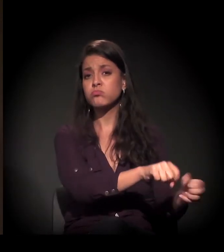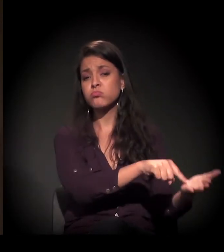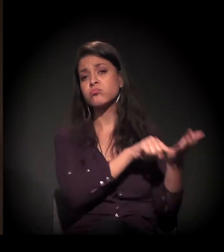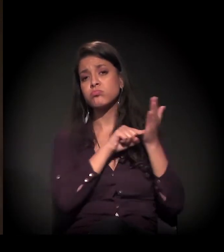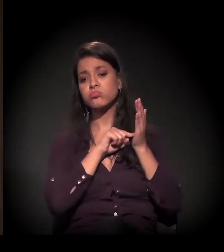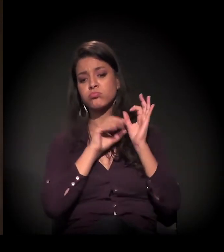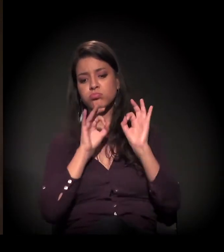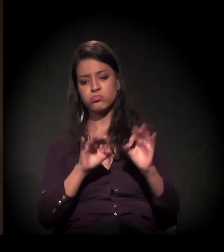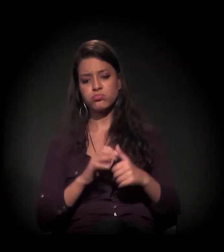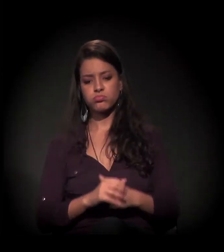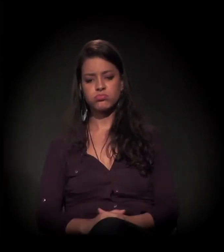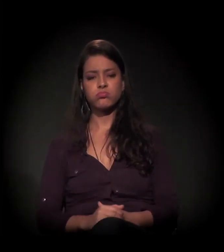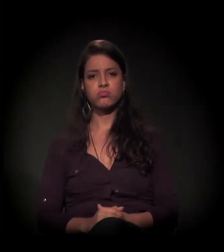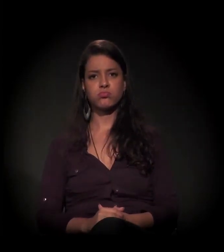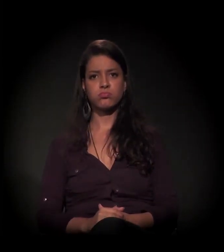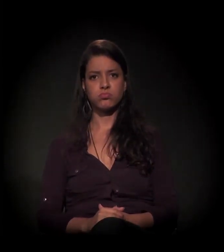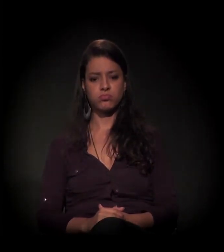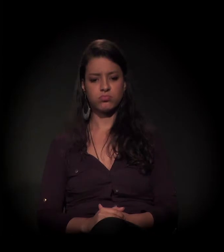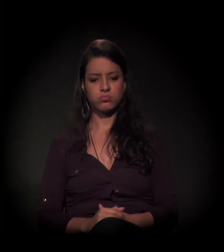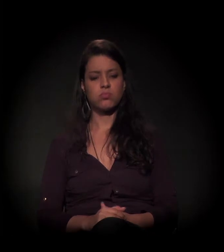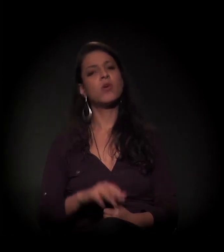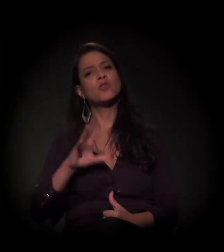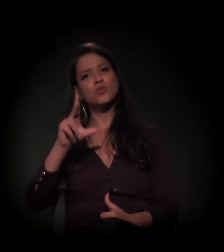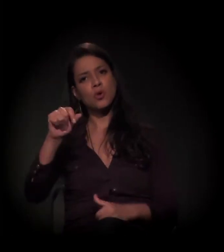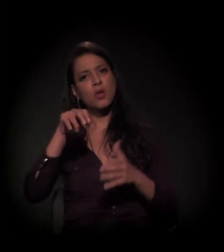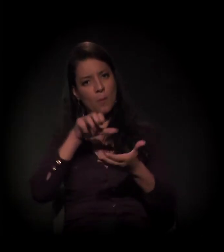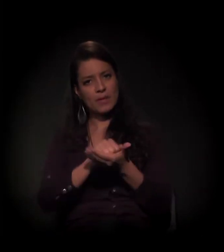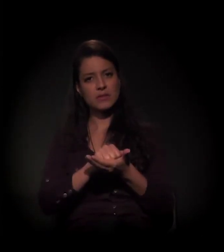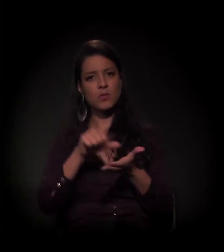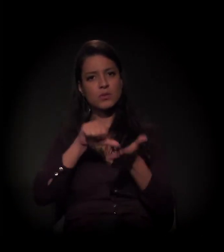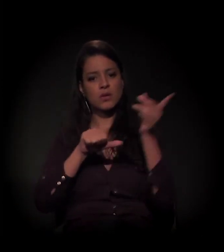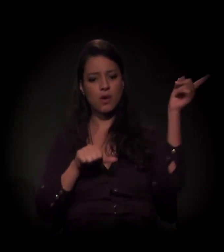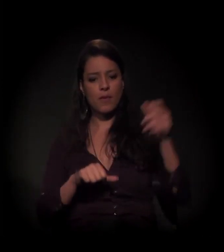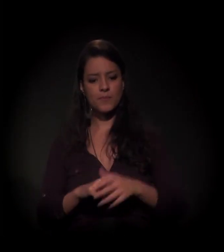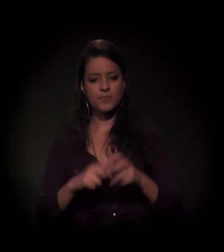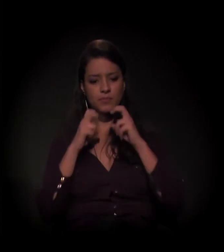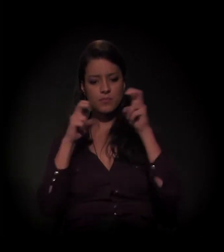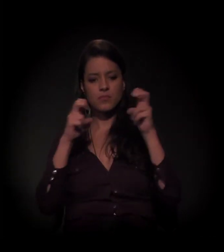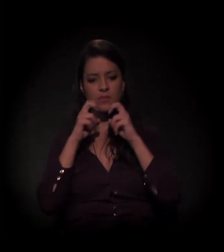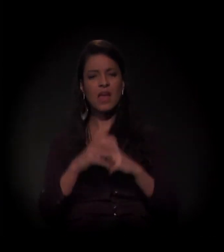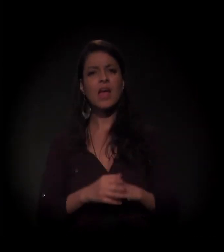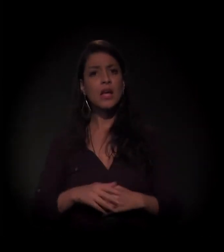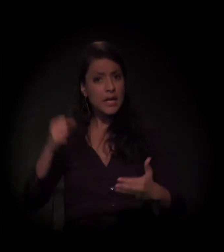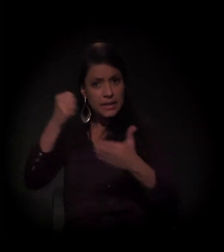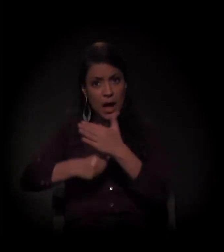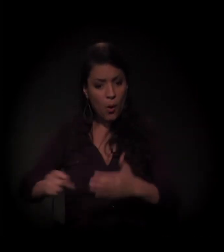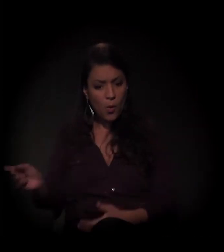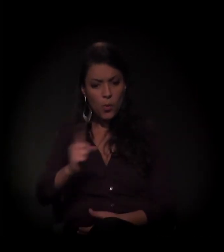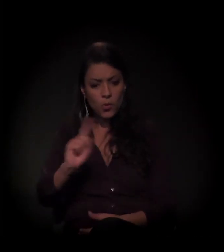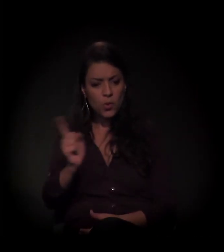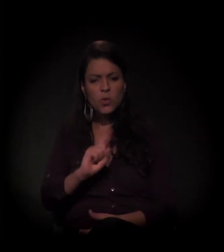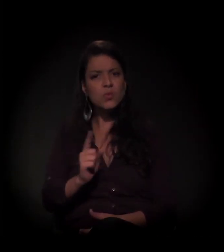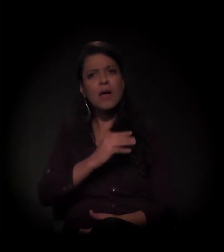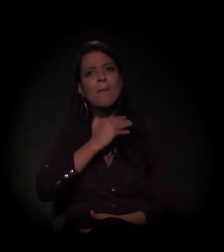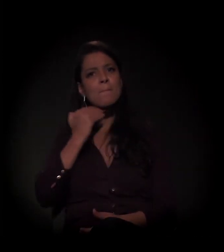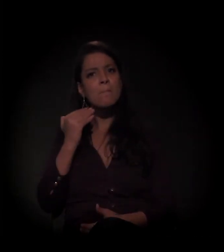de certa forma, todas as ocupações do centro de São Paulo. "QUEM NÃO LUTA TÁ MORTO!